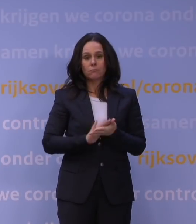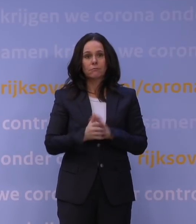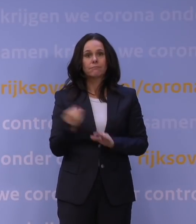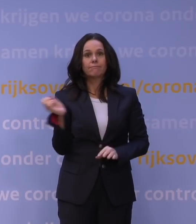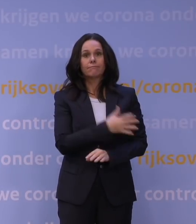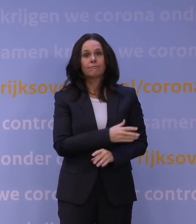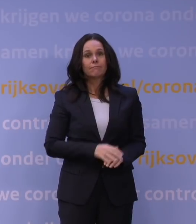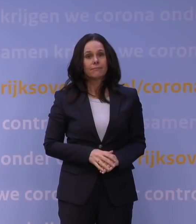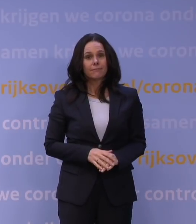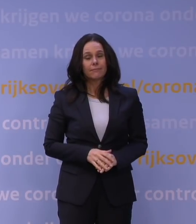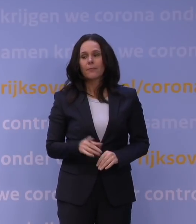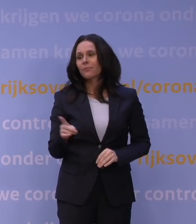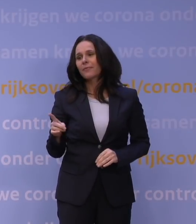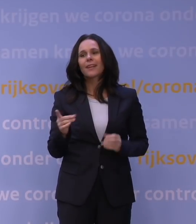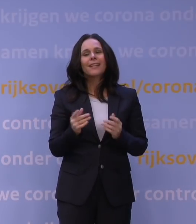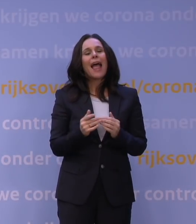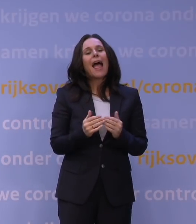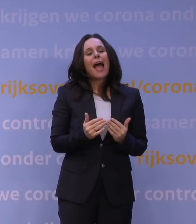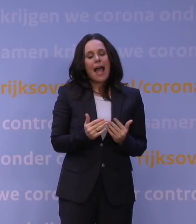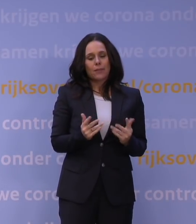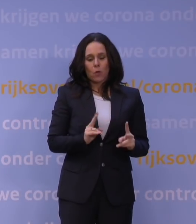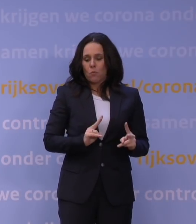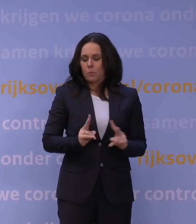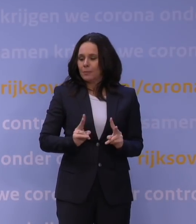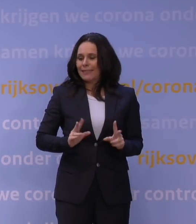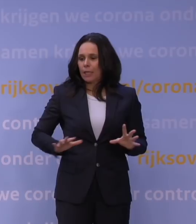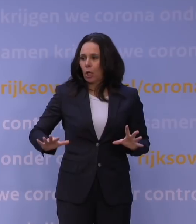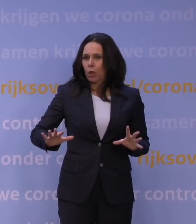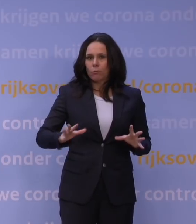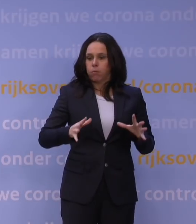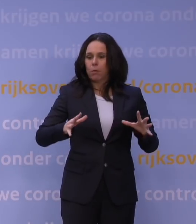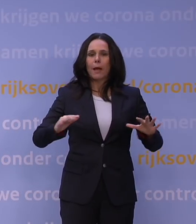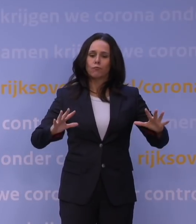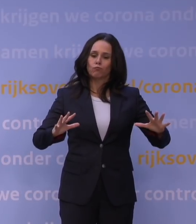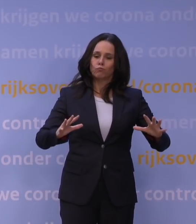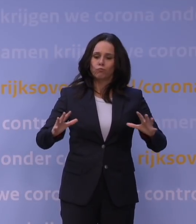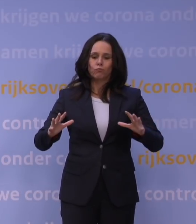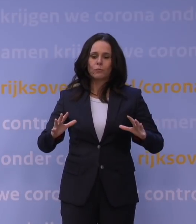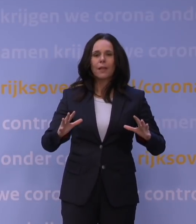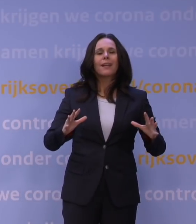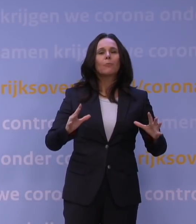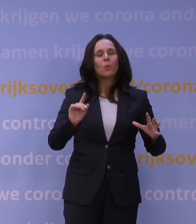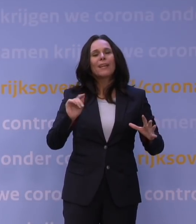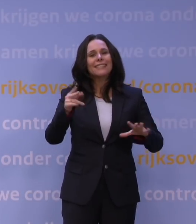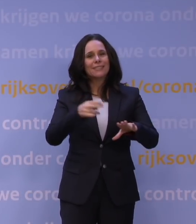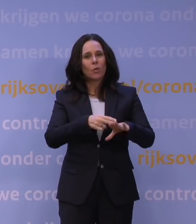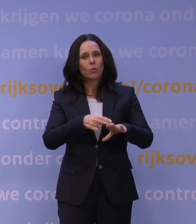Nee. Kijk, als het aantal besmettingen beheersbaar is, dan heb je waakvlammen nodig. Het coronatoegangsbewijs, 2G,